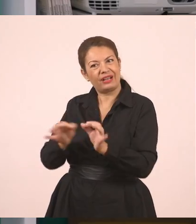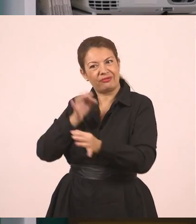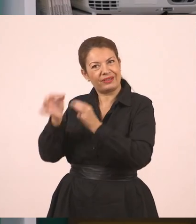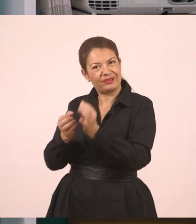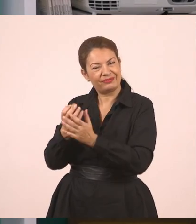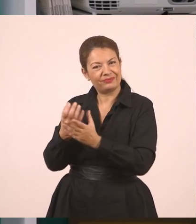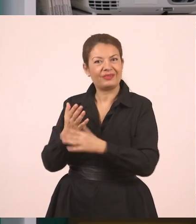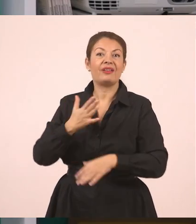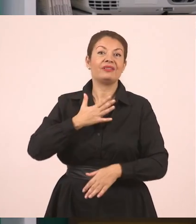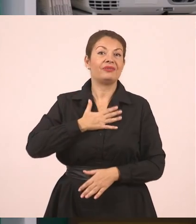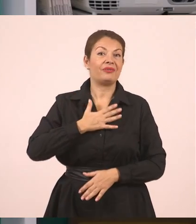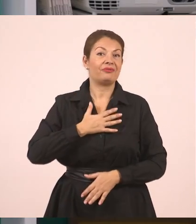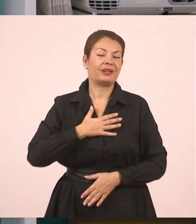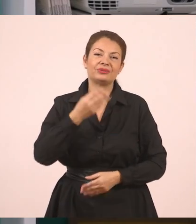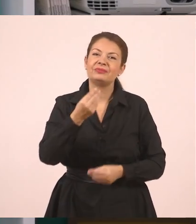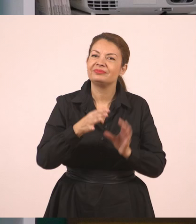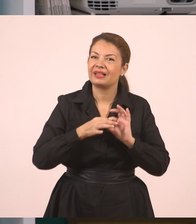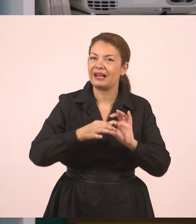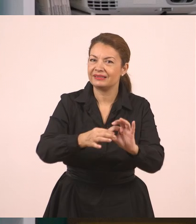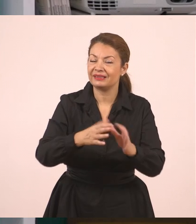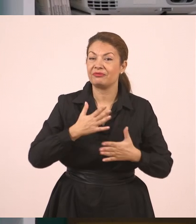Καλή συνέχεια, παιδιά. Να 'στε καλά και σας ευχαριστώ που παρακολουθήσατε το μάθημα.